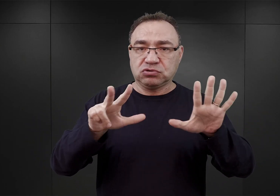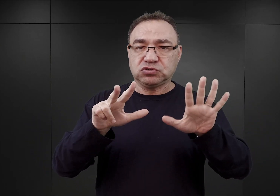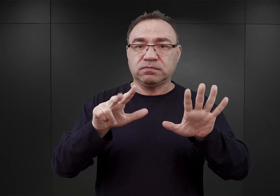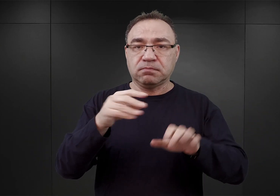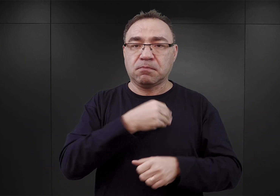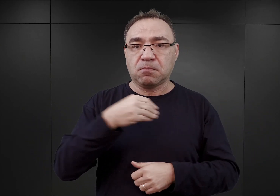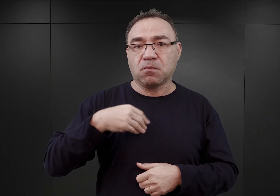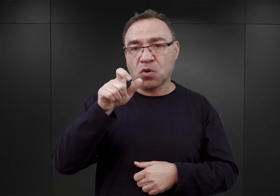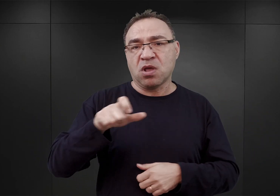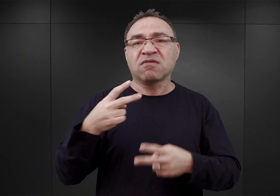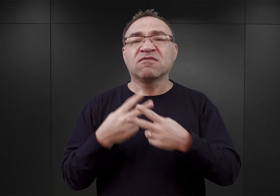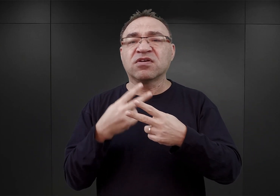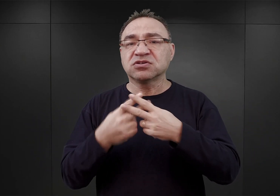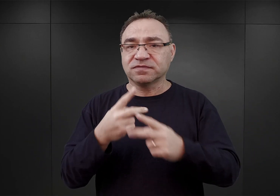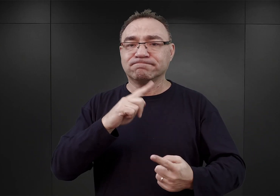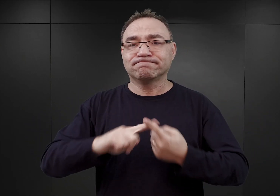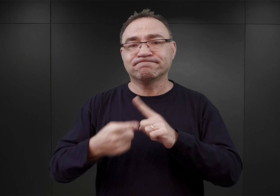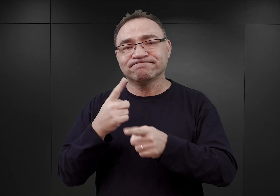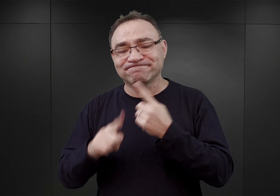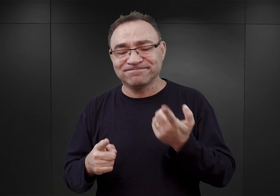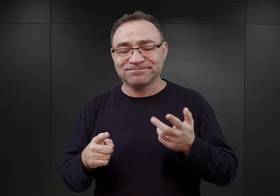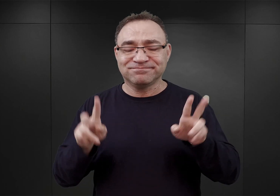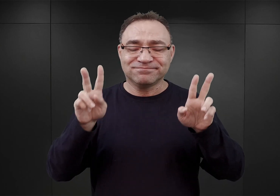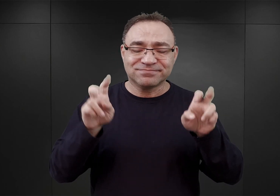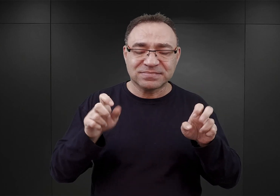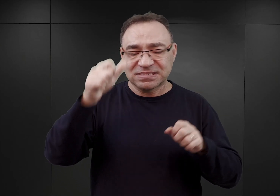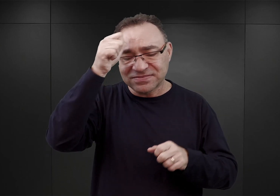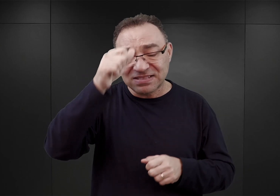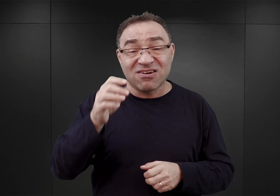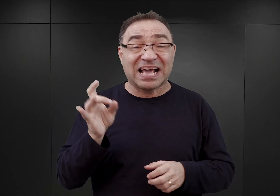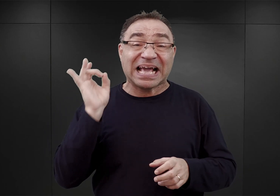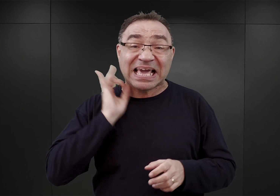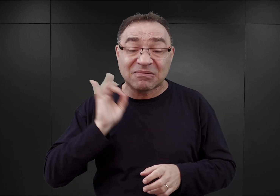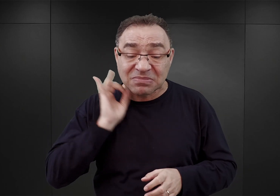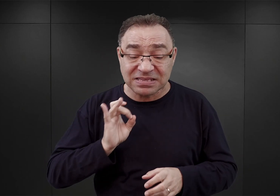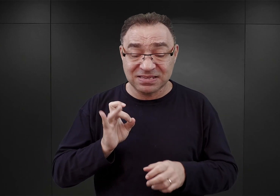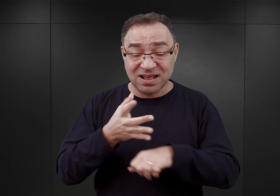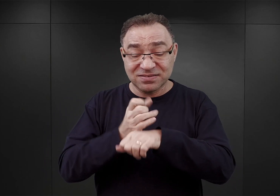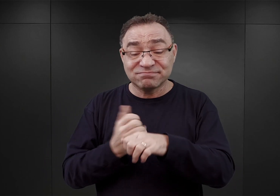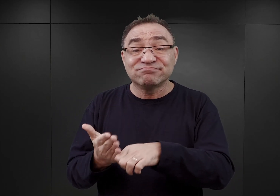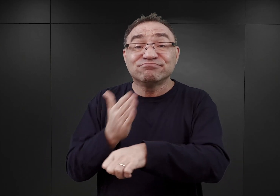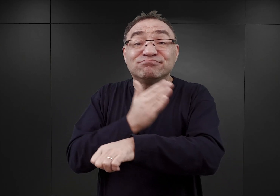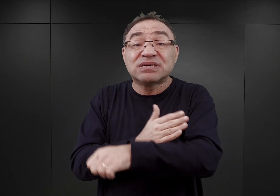Bardzo często gimnazjalistów, których właśnie aresztowano jeszcze przed 3 maja,